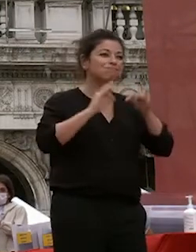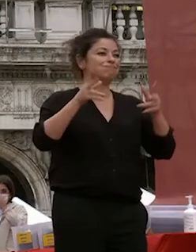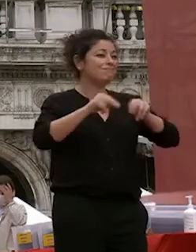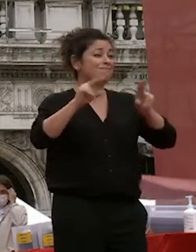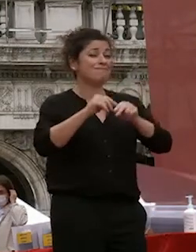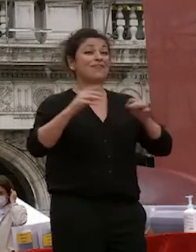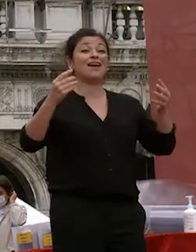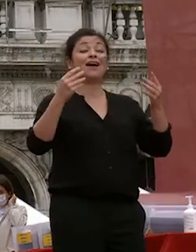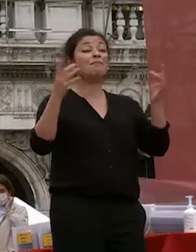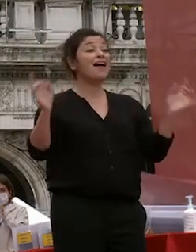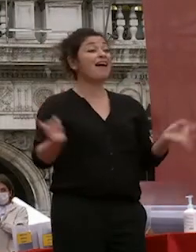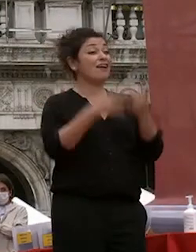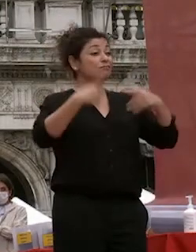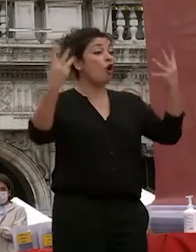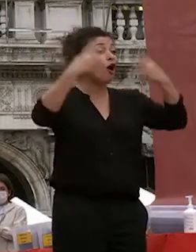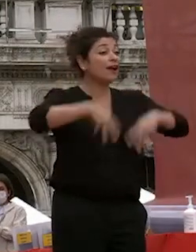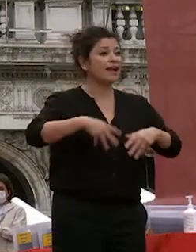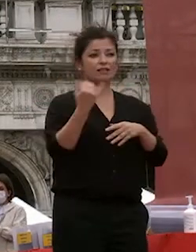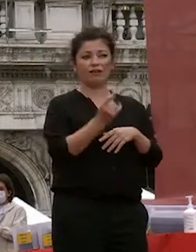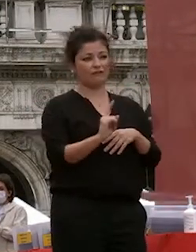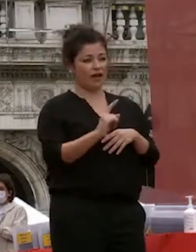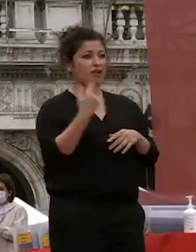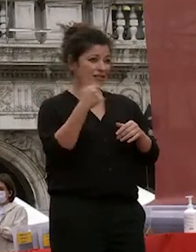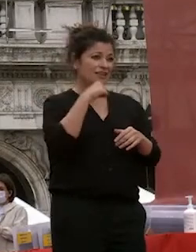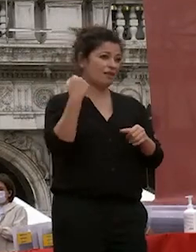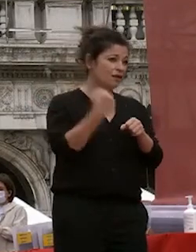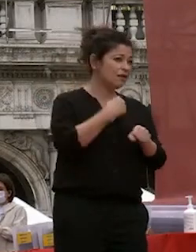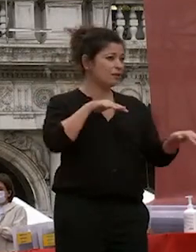tensione c'è tanto lavoro grazie di cuore a tutto lo staff del